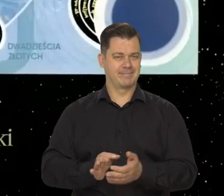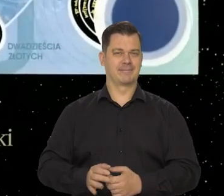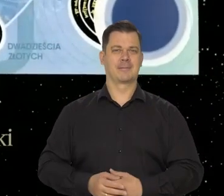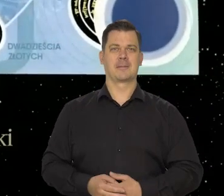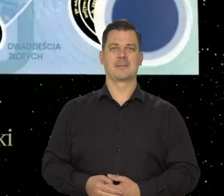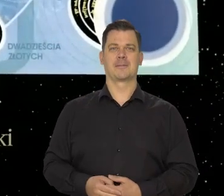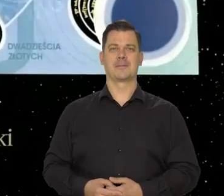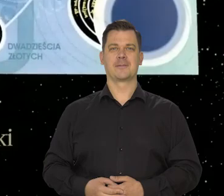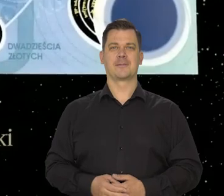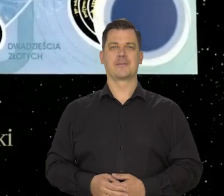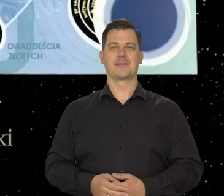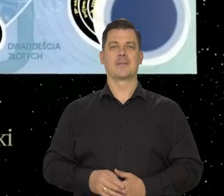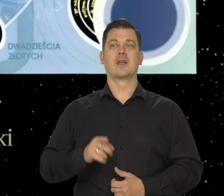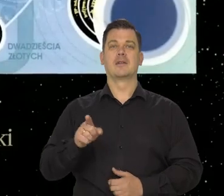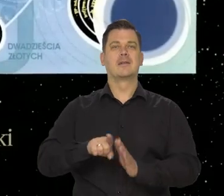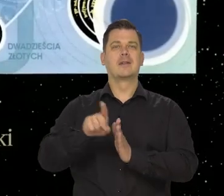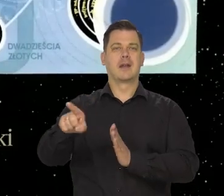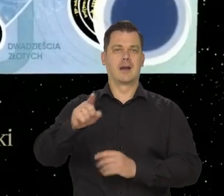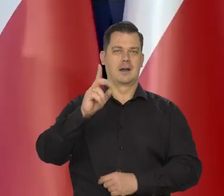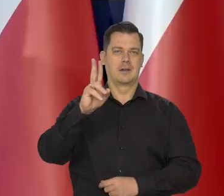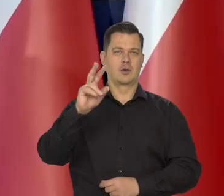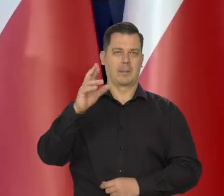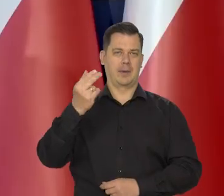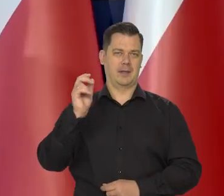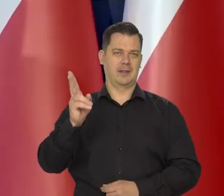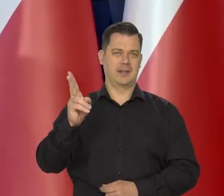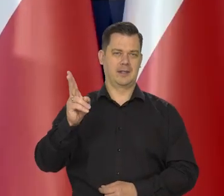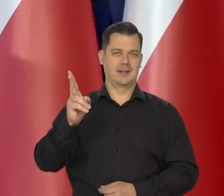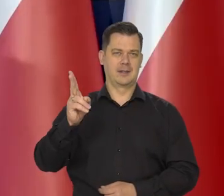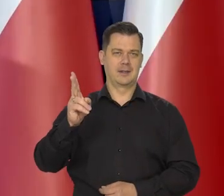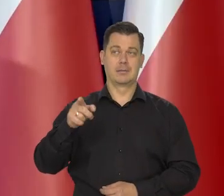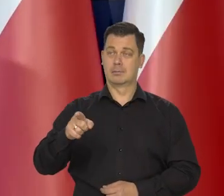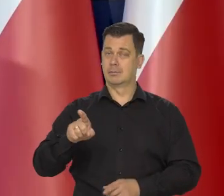poświęcona Kopernikowi też zupełnie wyjątkowa